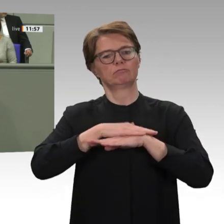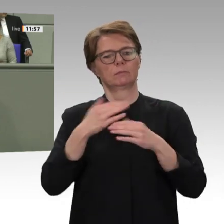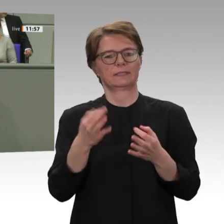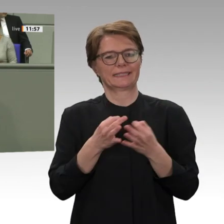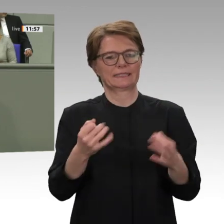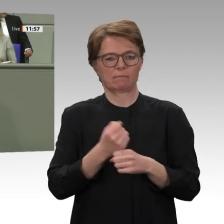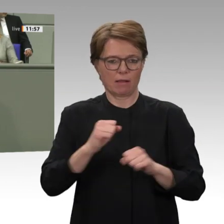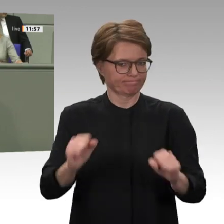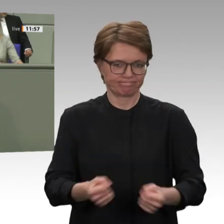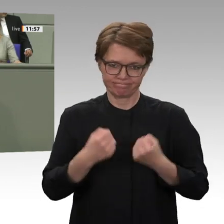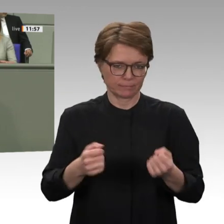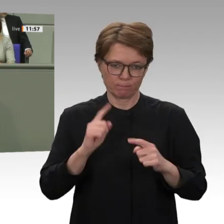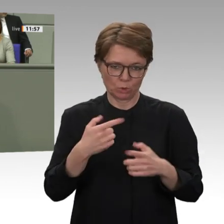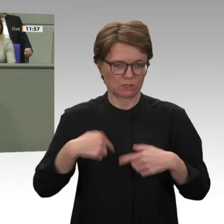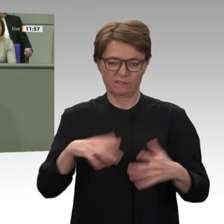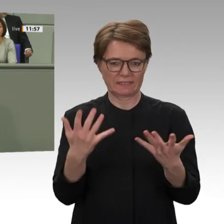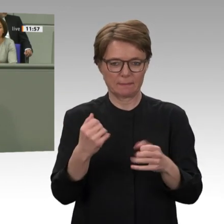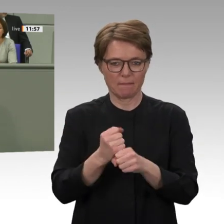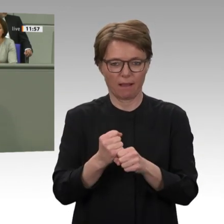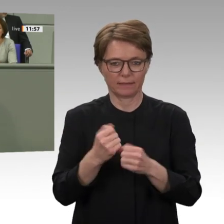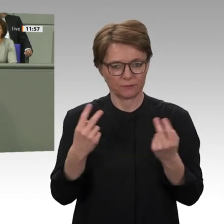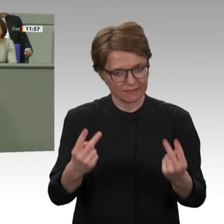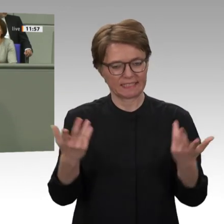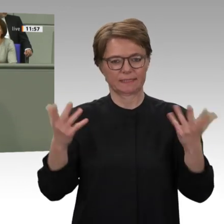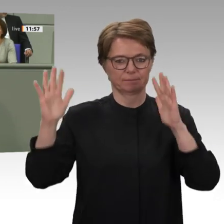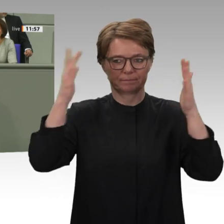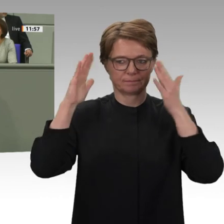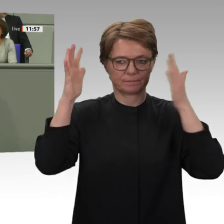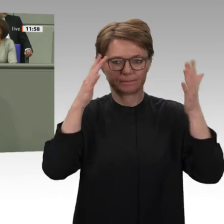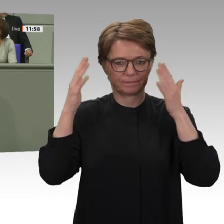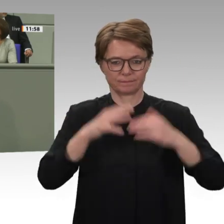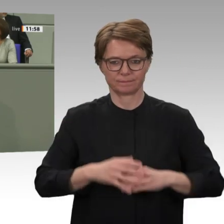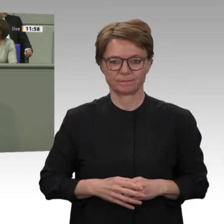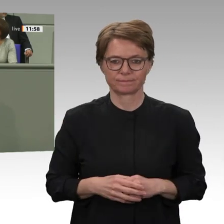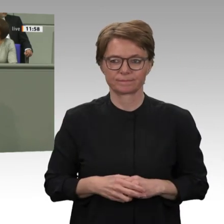die internationale Gemeinschaft jetzt tun kann und muss. Die demokratischen Kräfte